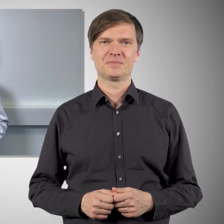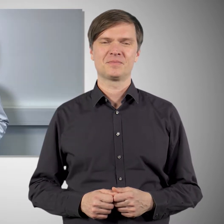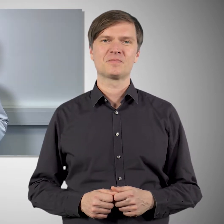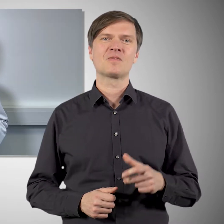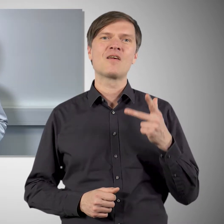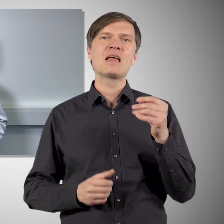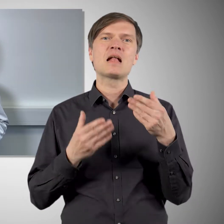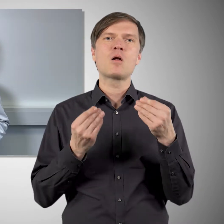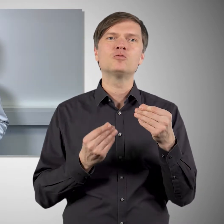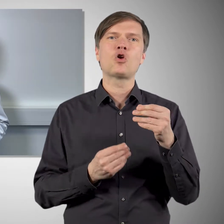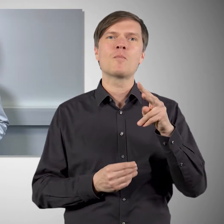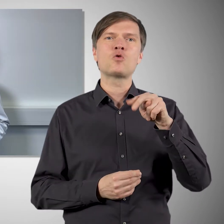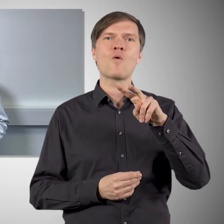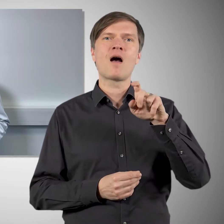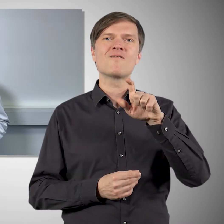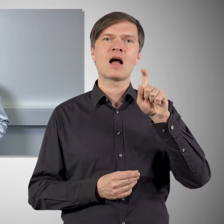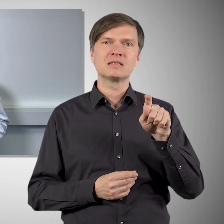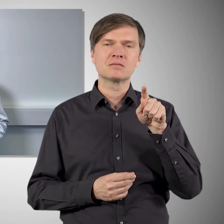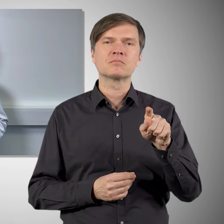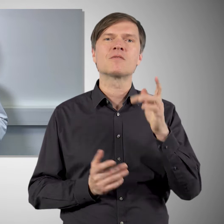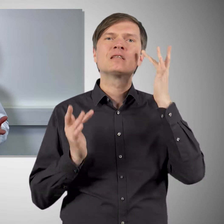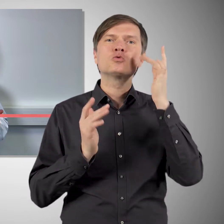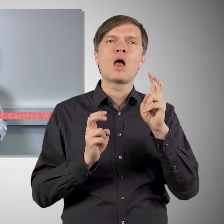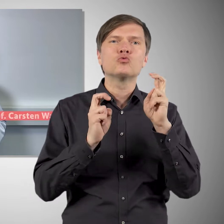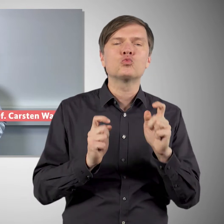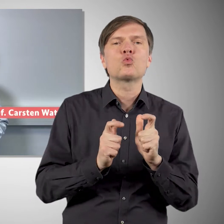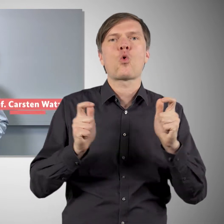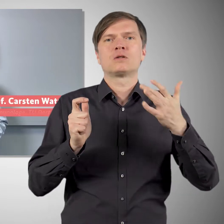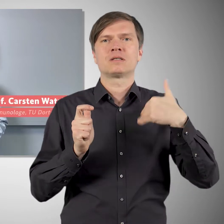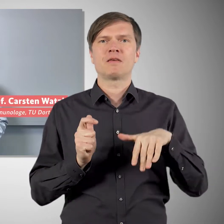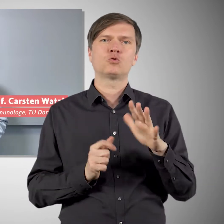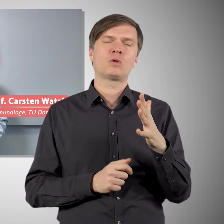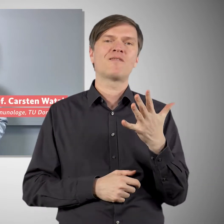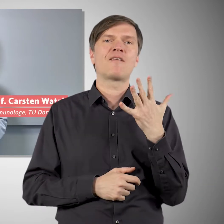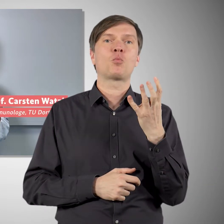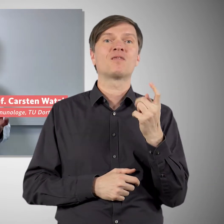Auch bei Novavax gab es große Zulassungsstudien mit rund 45.000 Teilnehmern. Und dort hat sich gezeigt,